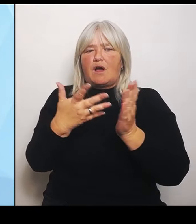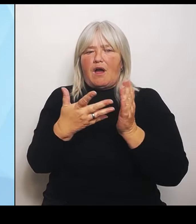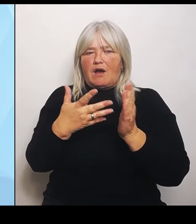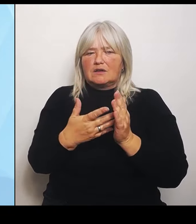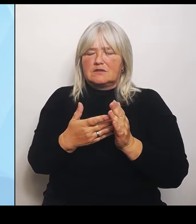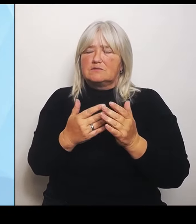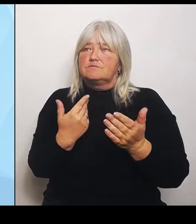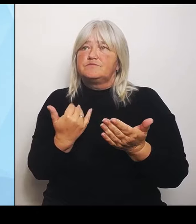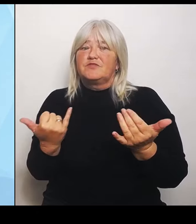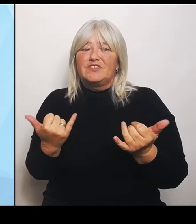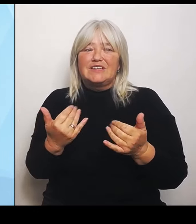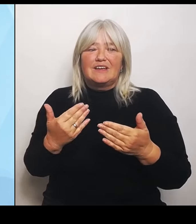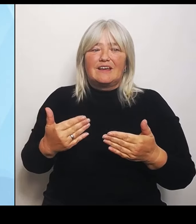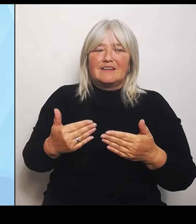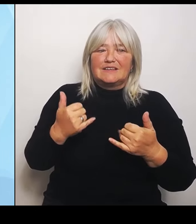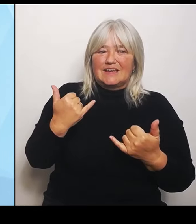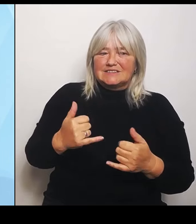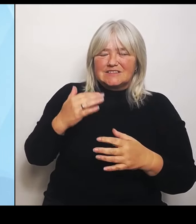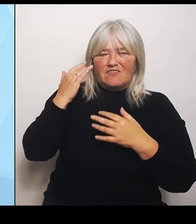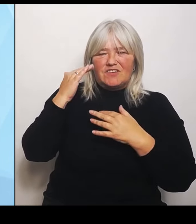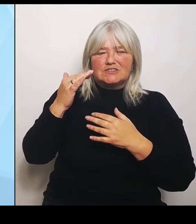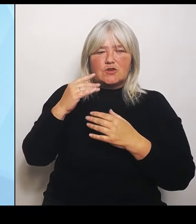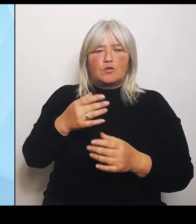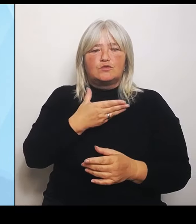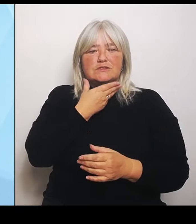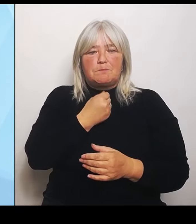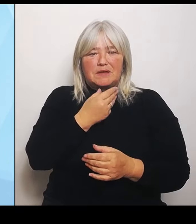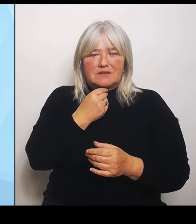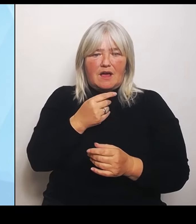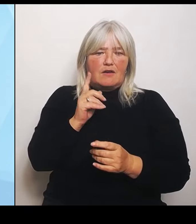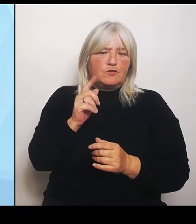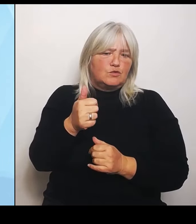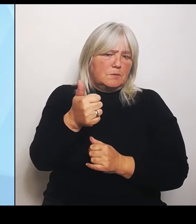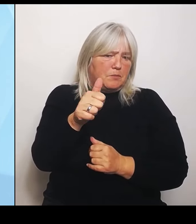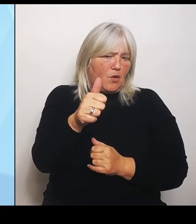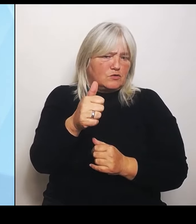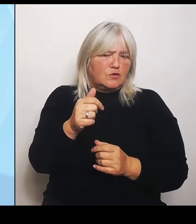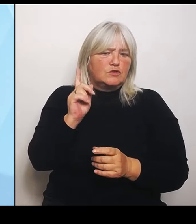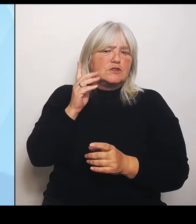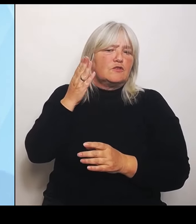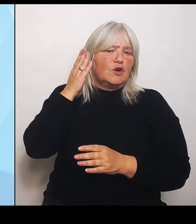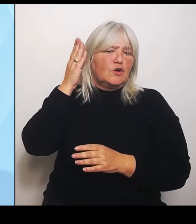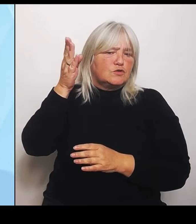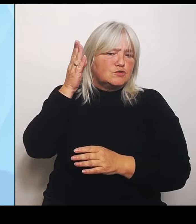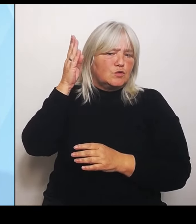der künftigen Patientenzahlen zur Verfügung. Dabei werden unter anderem die Bevölkerungsentwicklung, aber